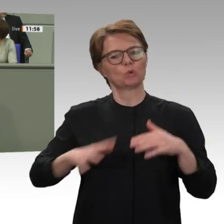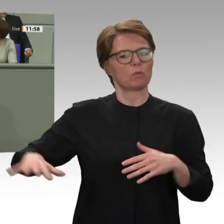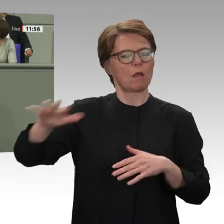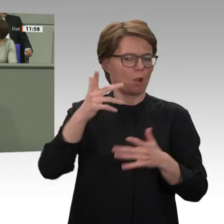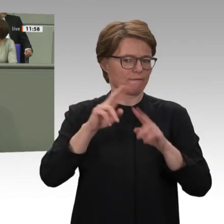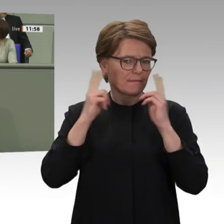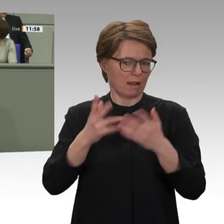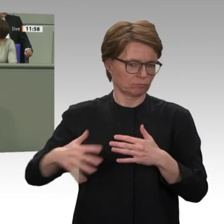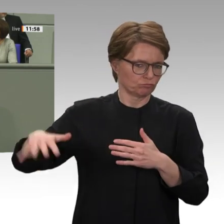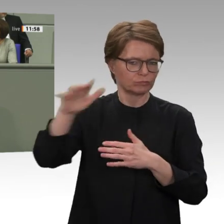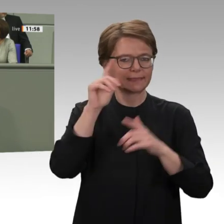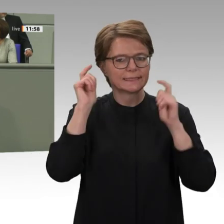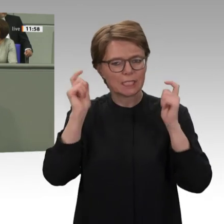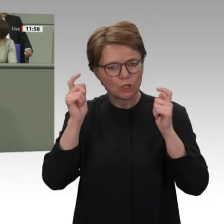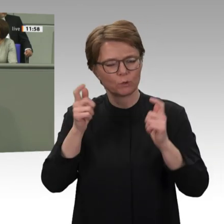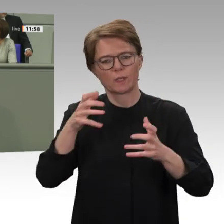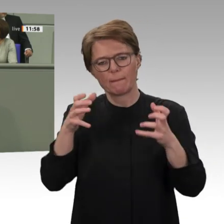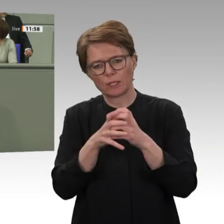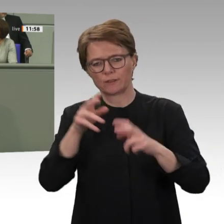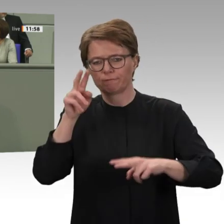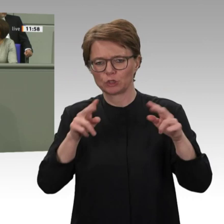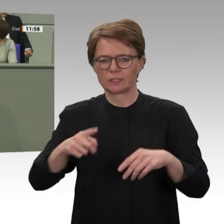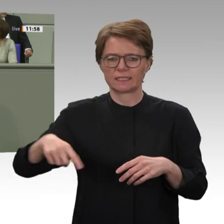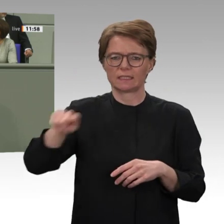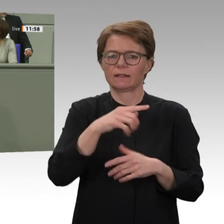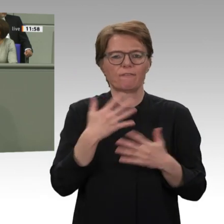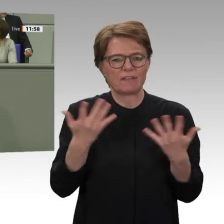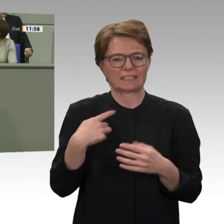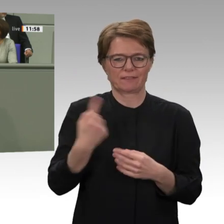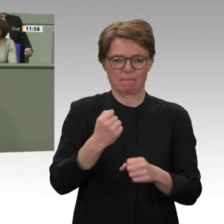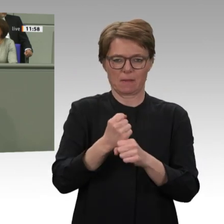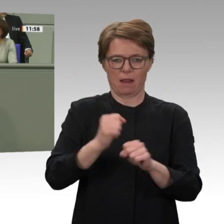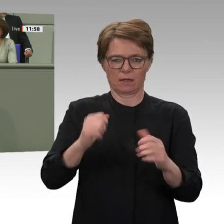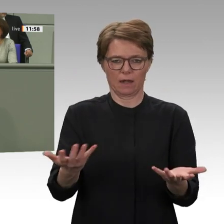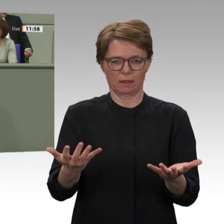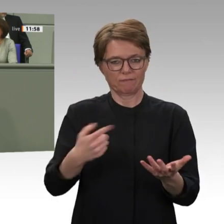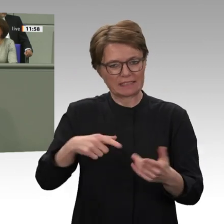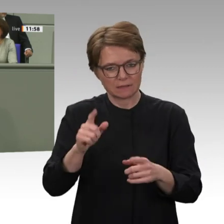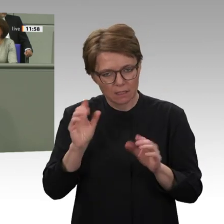haben neben dem Kampf um die weitere Demokratisierung auch die Aufgabe, die alten, ungelösten